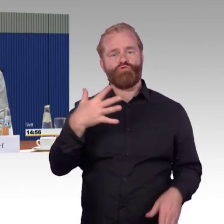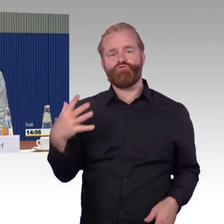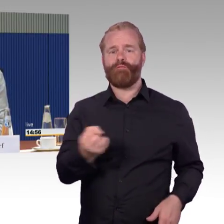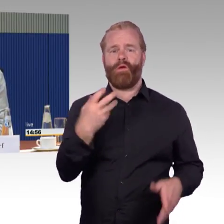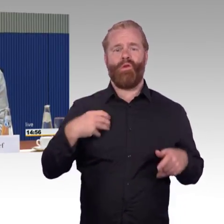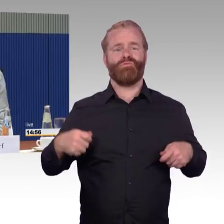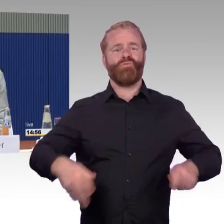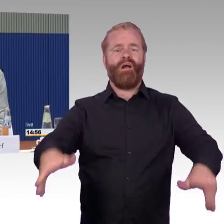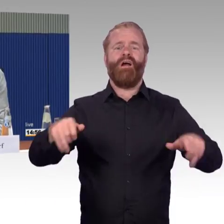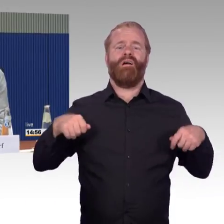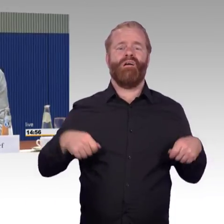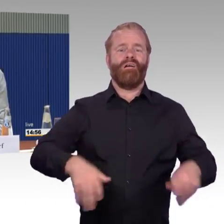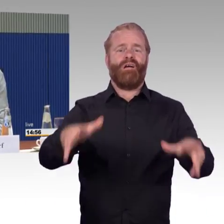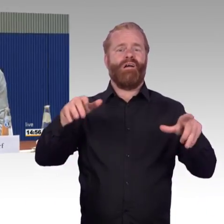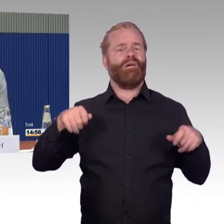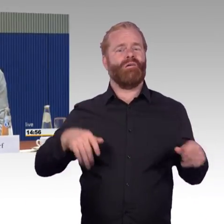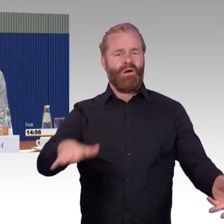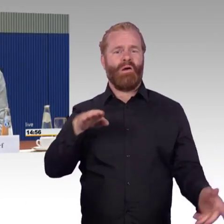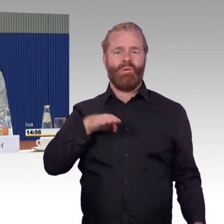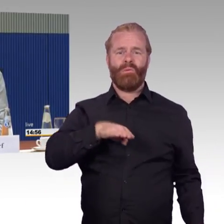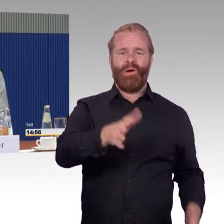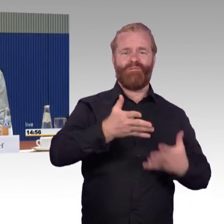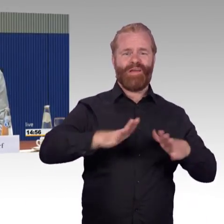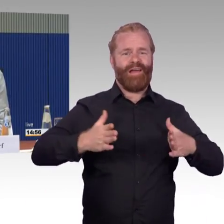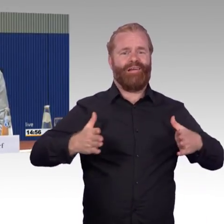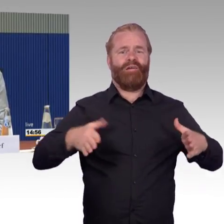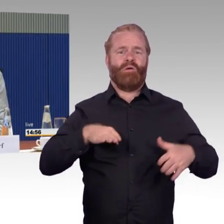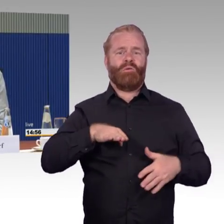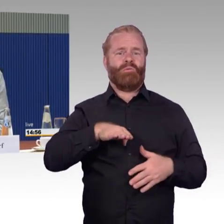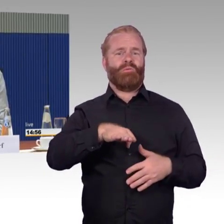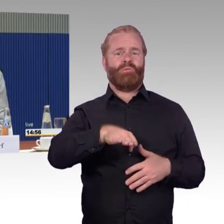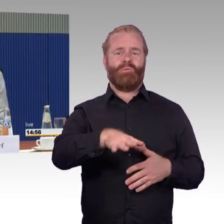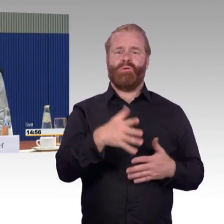nämlich, wenn ein Zug irgendwie in Brand gerät. Das ist jetzt passiert. Ein Zug ist in Brand geraten.